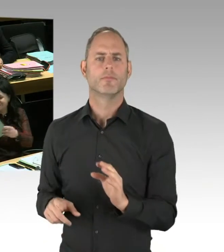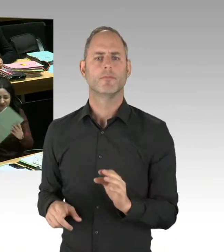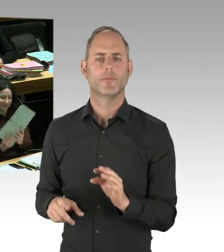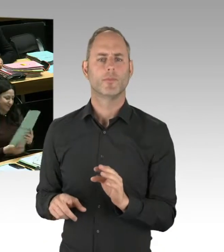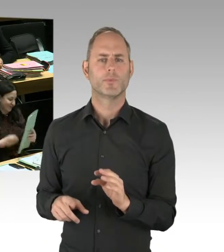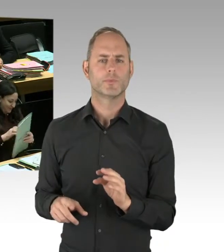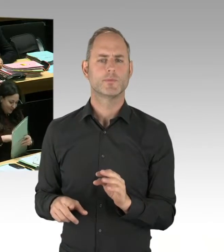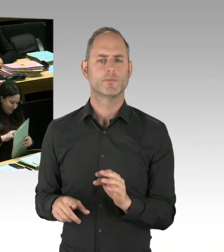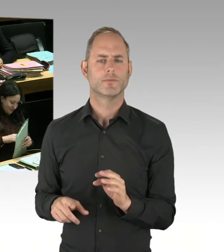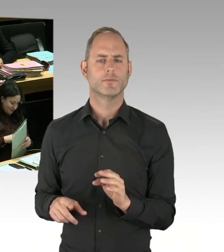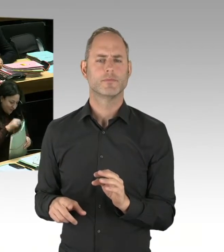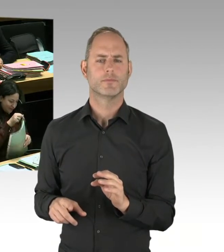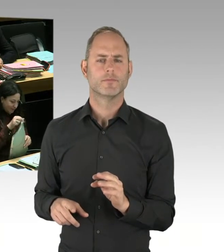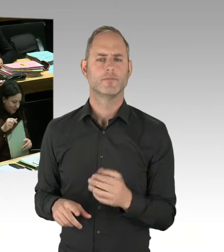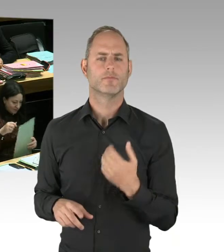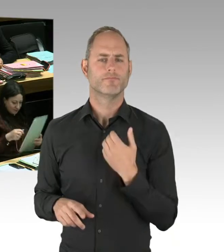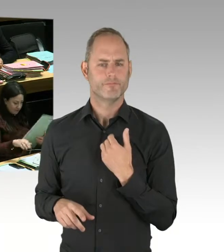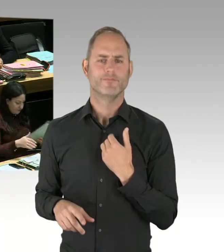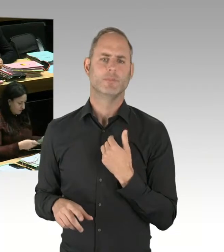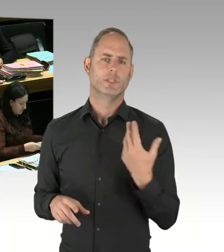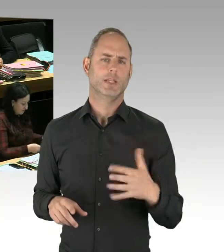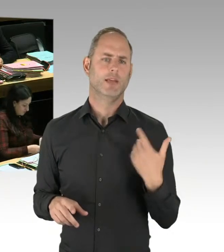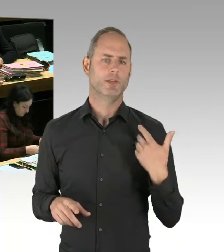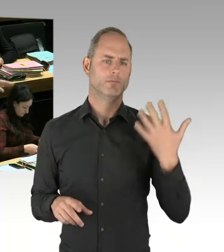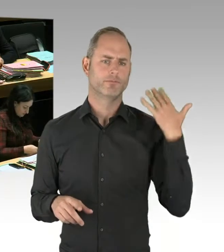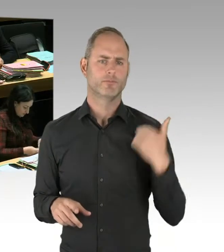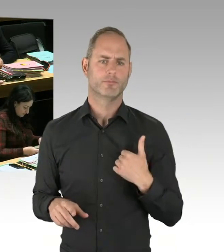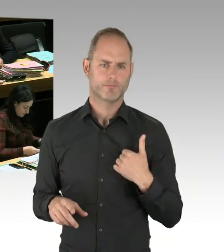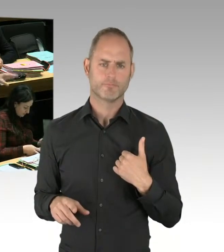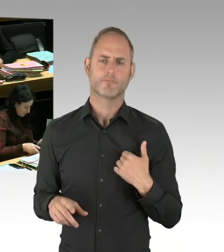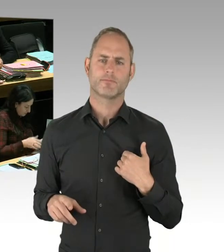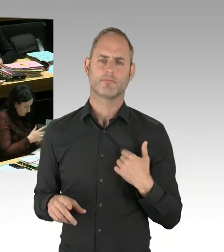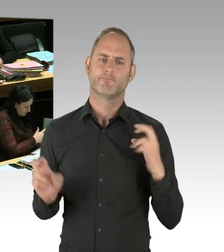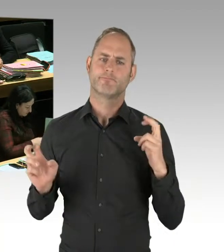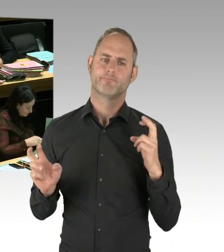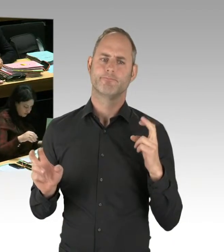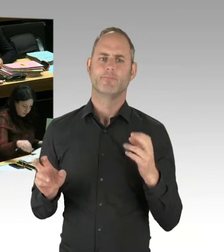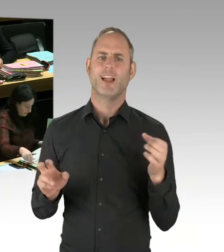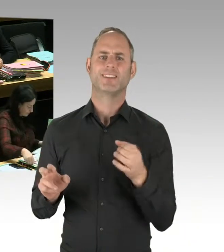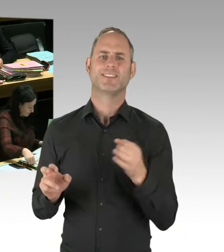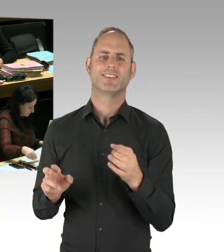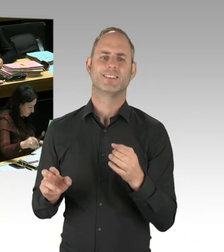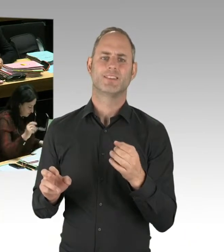Wenn man was Gutes darüber sagen sollte, bei solchen Markierungen wüsste dann die Polizei gleich, wo die Drogendealer stehen. Wo sie dann entsprechend handeln können.